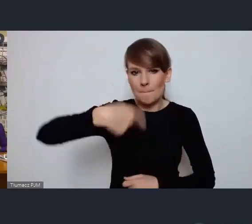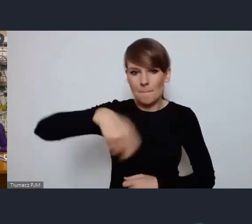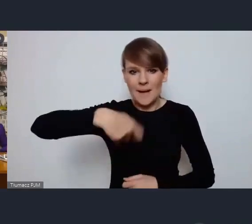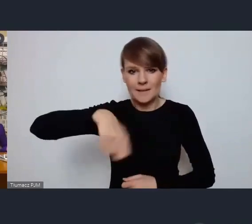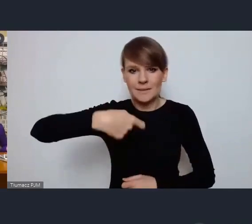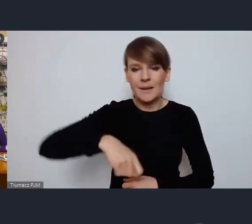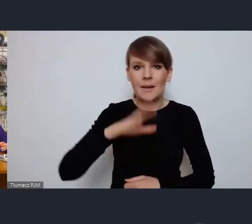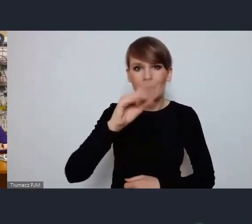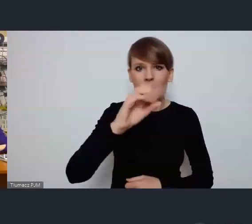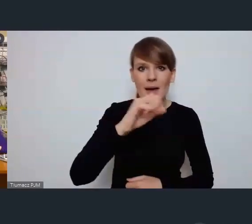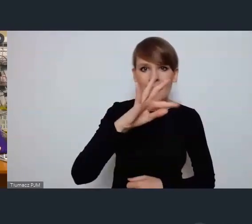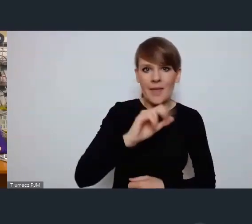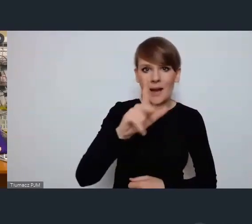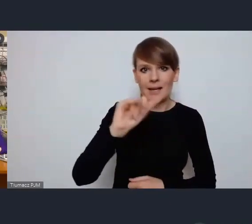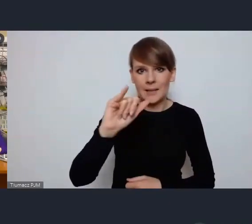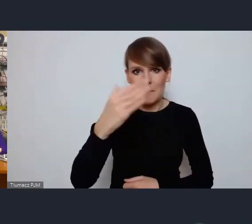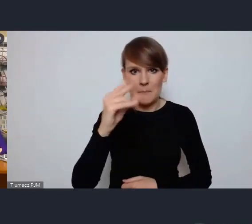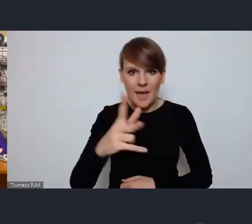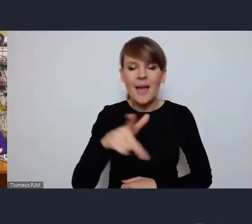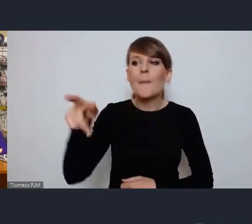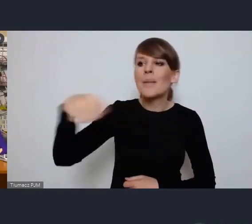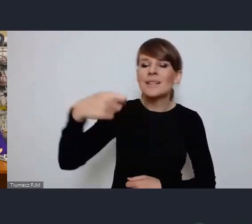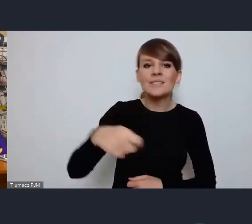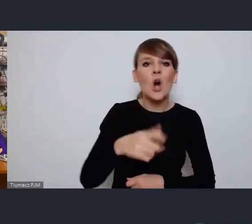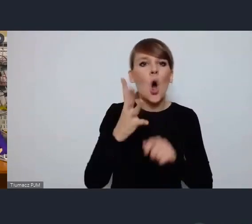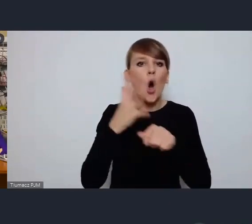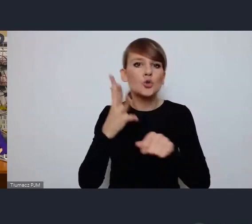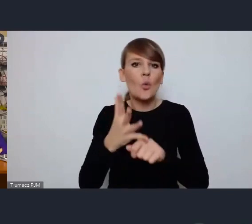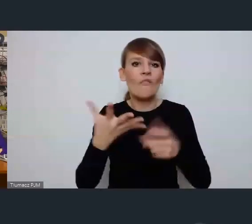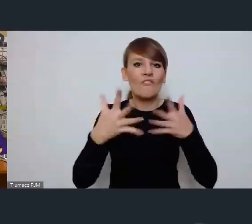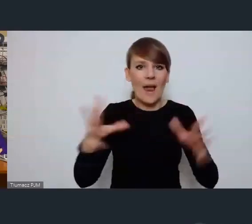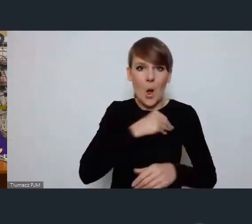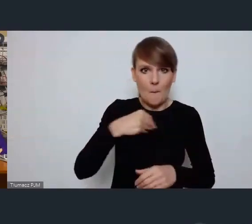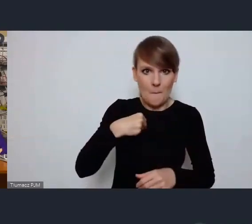Beata Klimek, prezydent Ostrowa Wielkopolskiego Czy jest Pani Prezydent z nami?